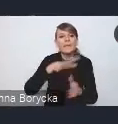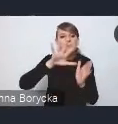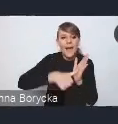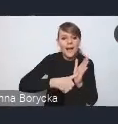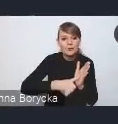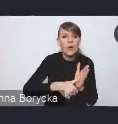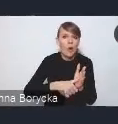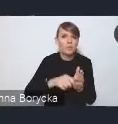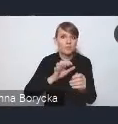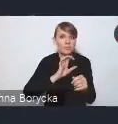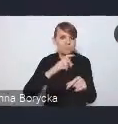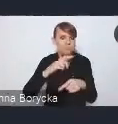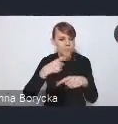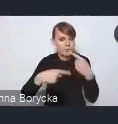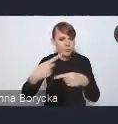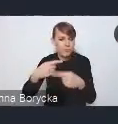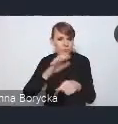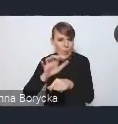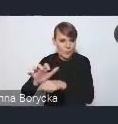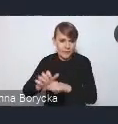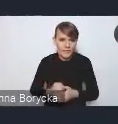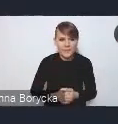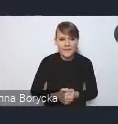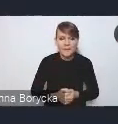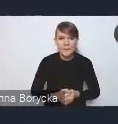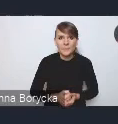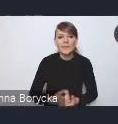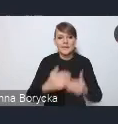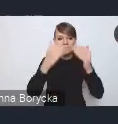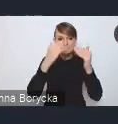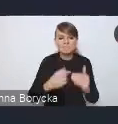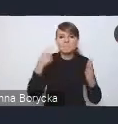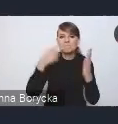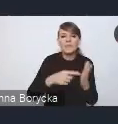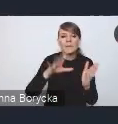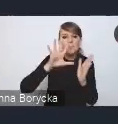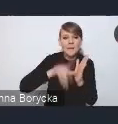Zależy nam także na tworzeniu miast sprawnych, sprawnie zarządzanych